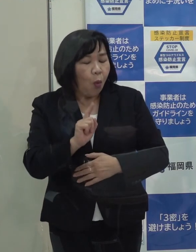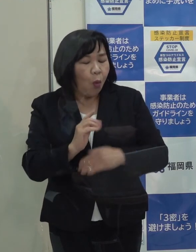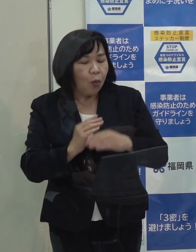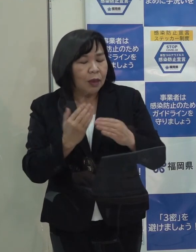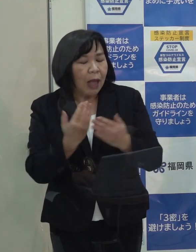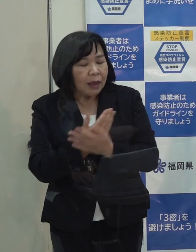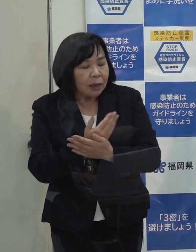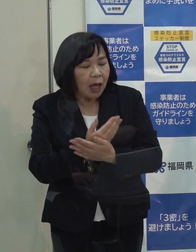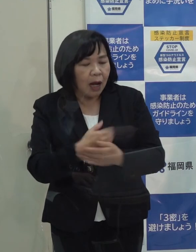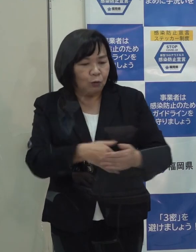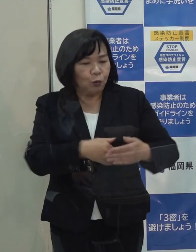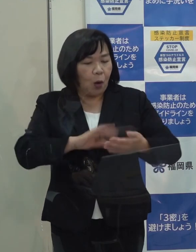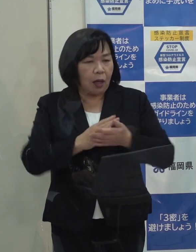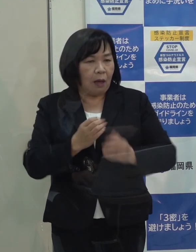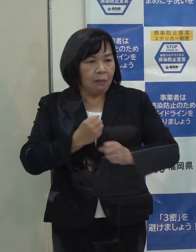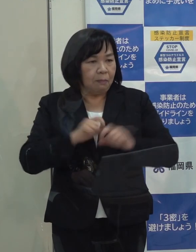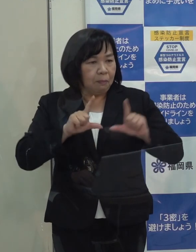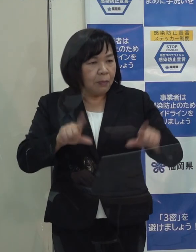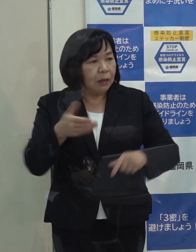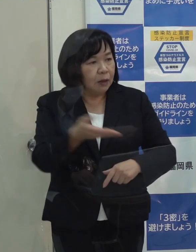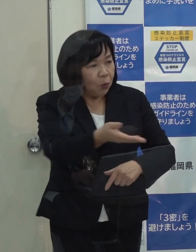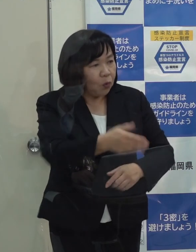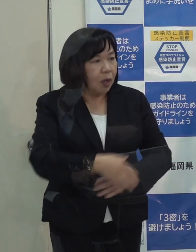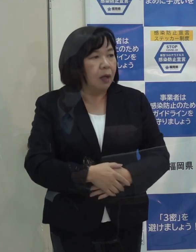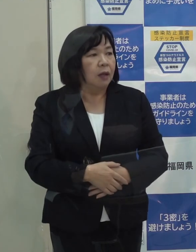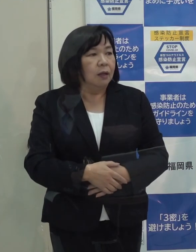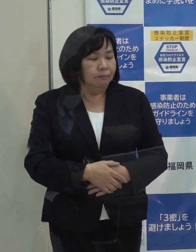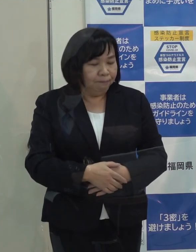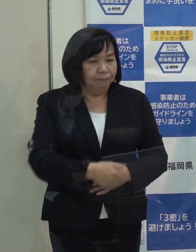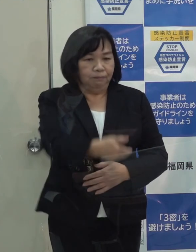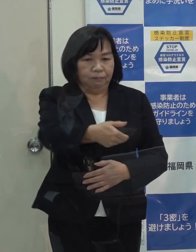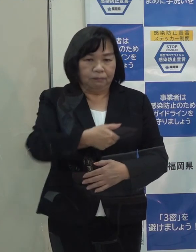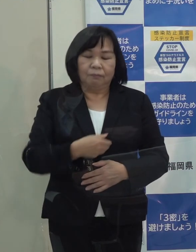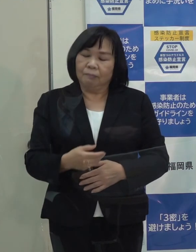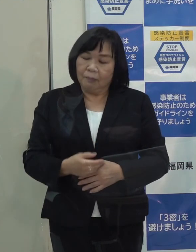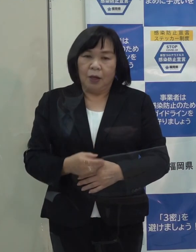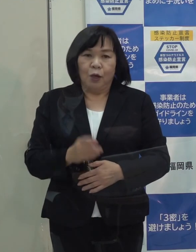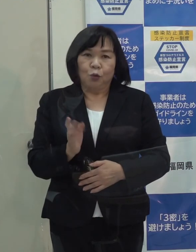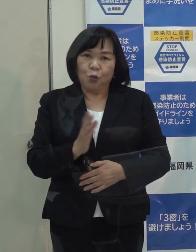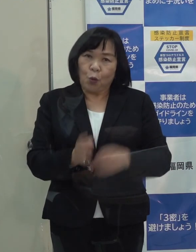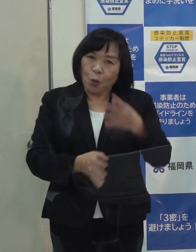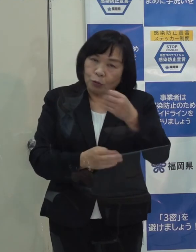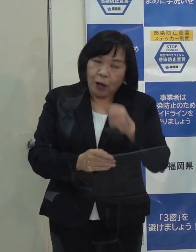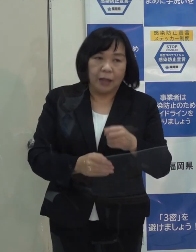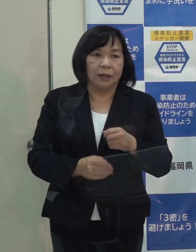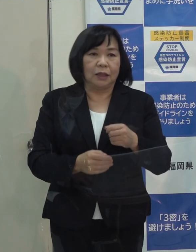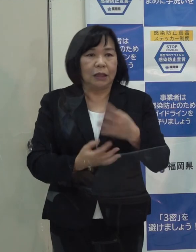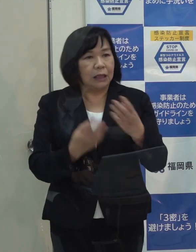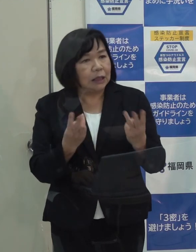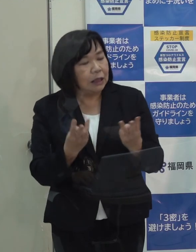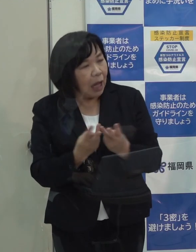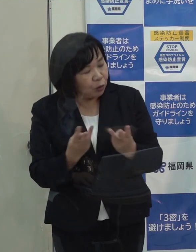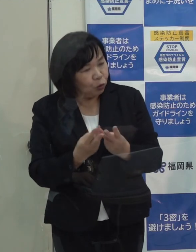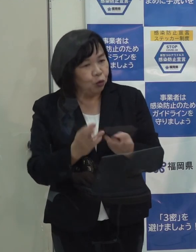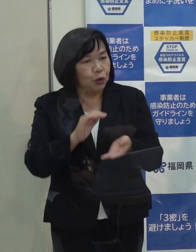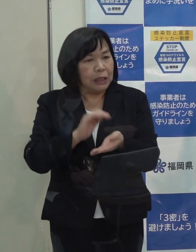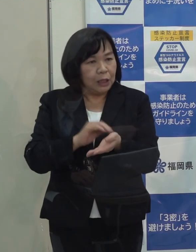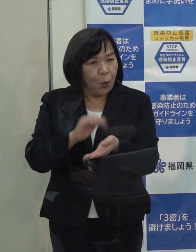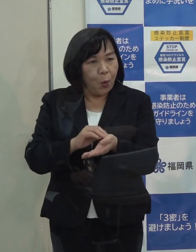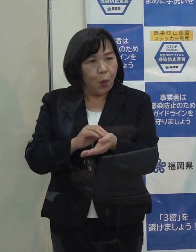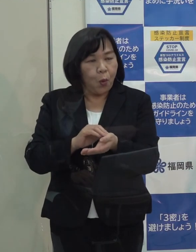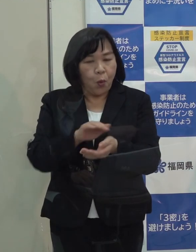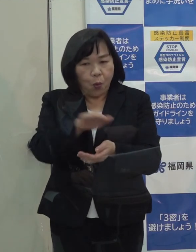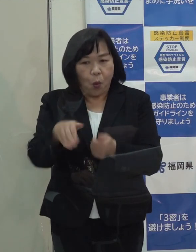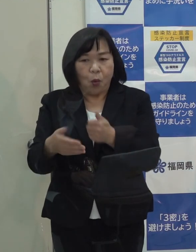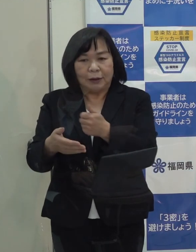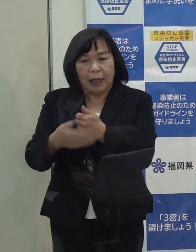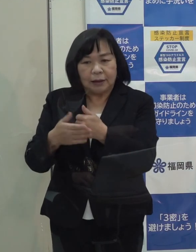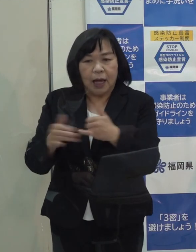（知事）実際問題として どれだけの指標が超えるかということと 医療機関を支えている医療従事者の皆さん